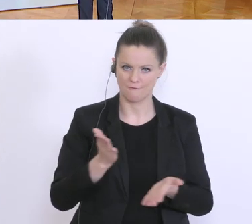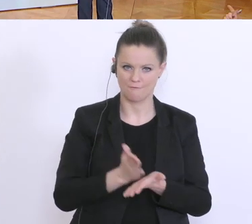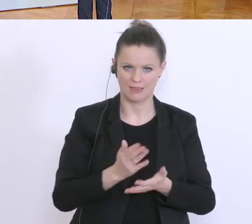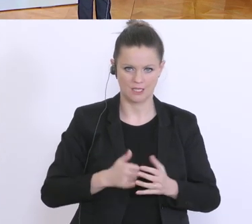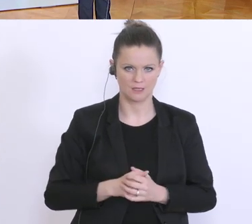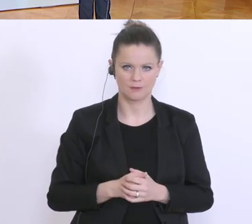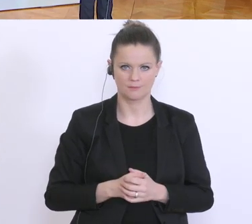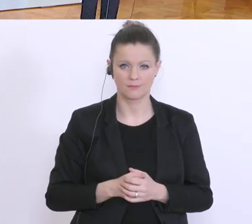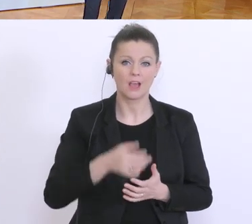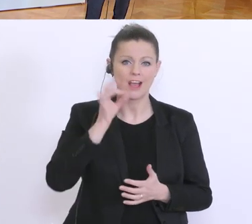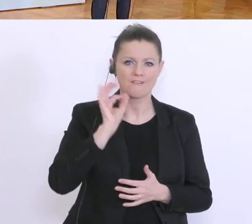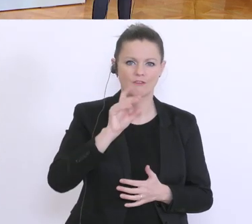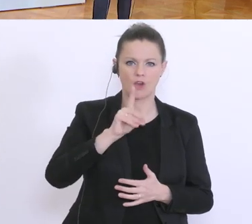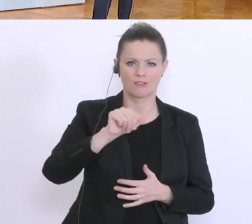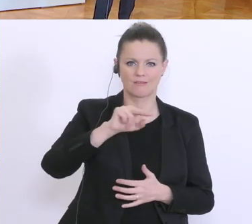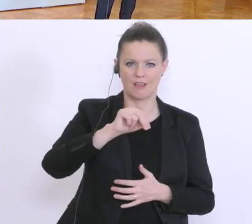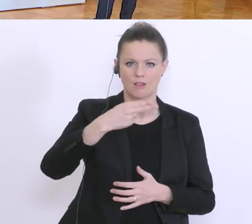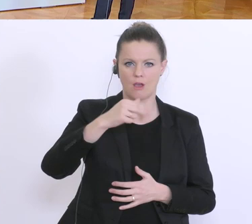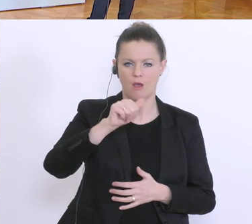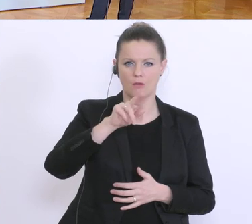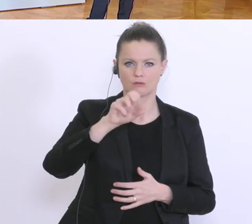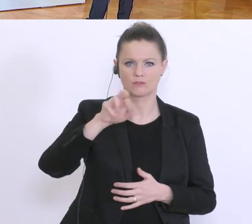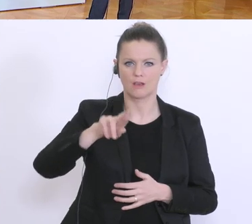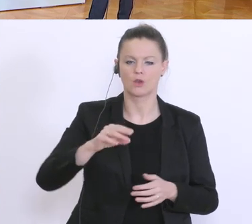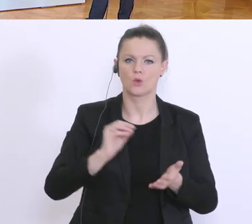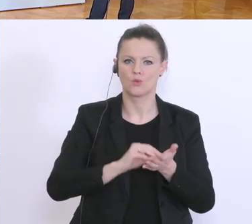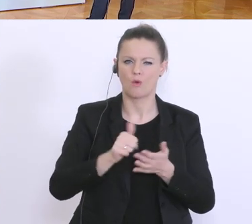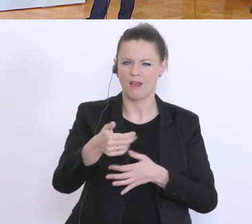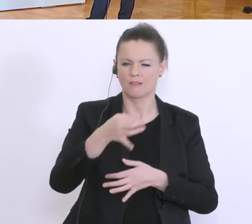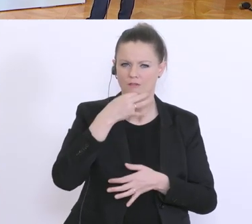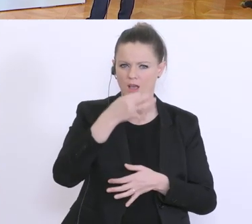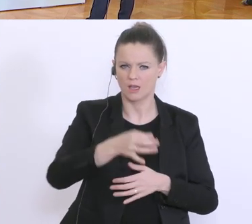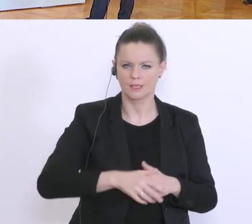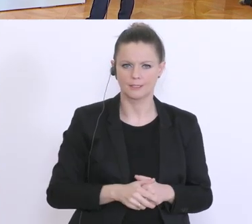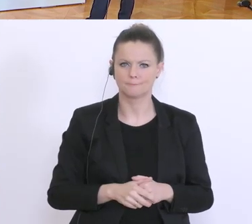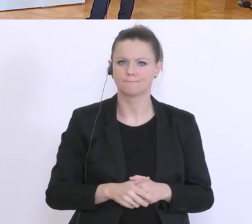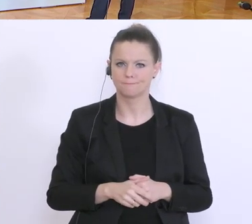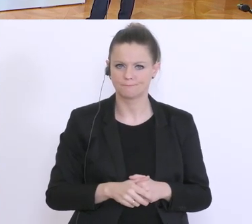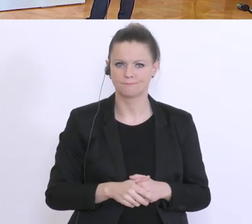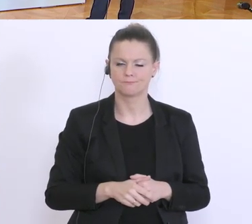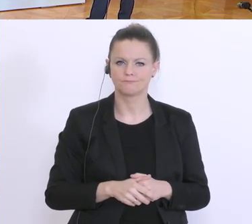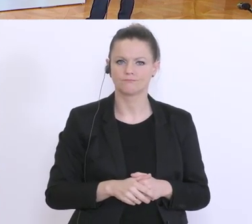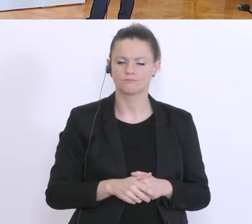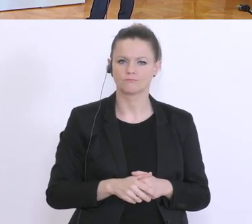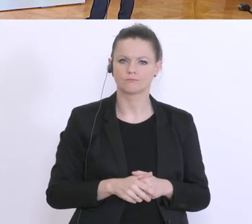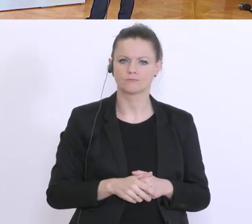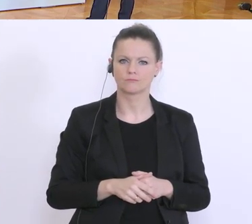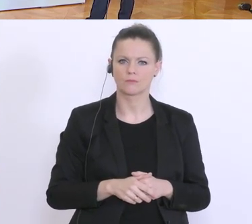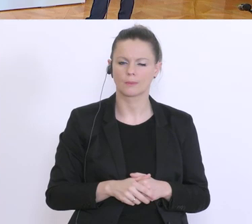Die Frau Dannhauser hat noch eine Frage. Dann hätte ich noch eine Frage im Anschluss auch an die Frage des